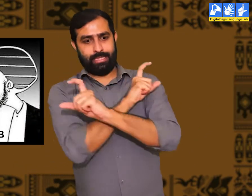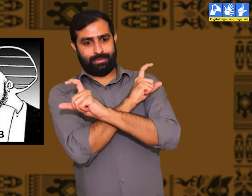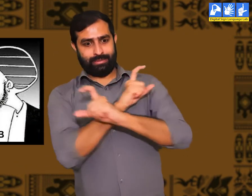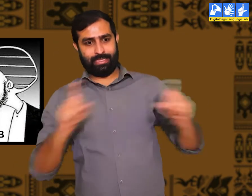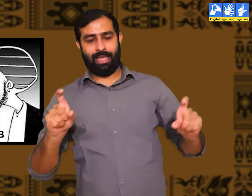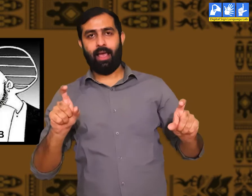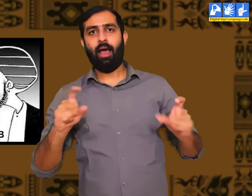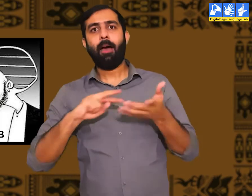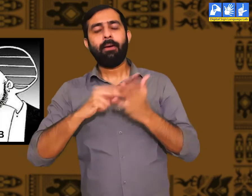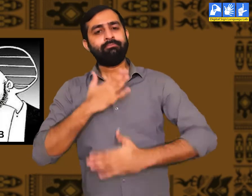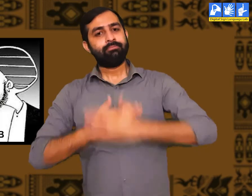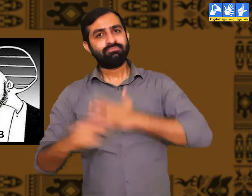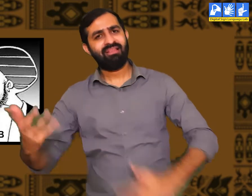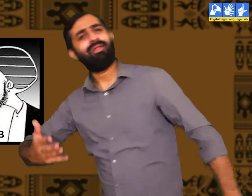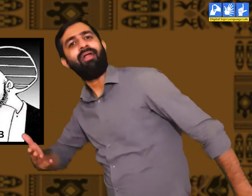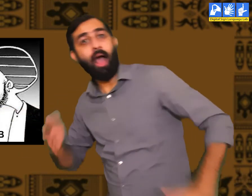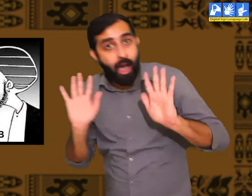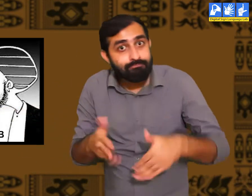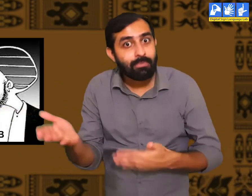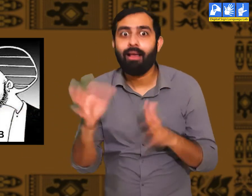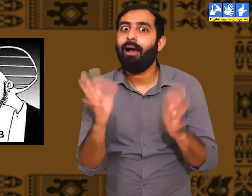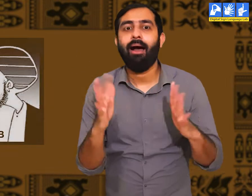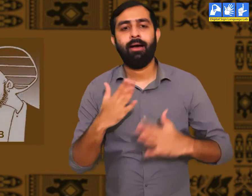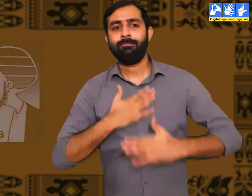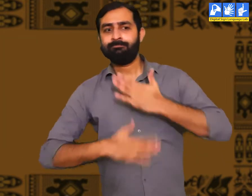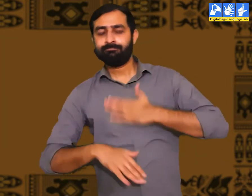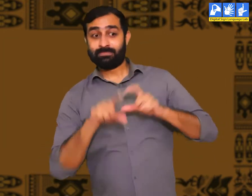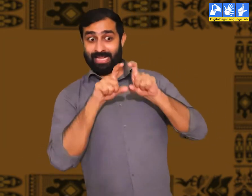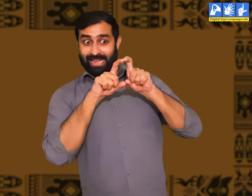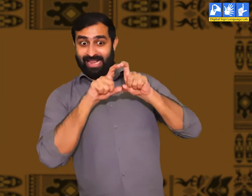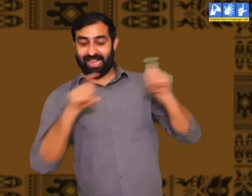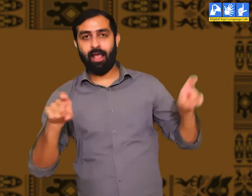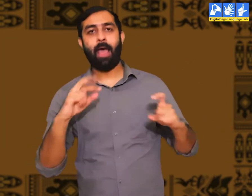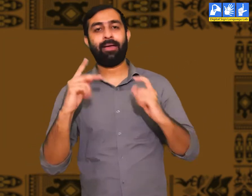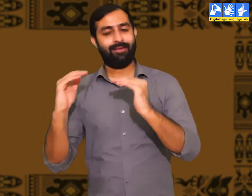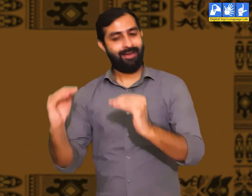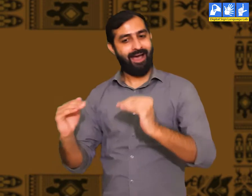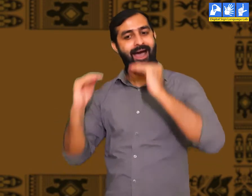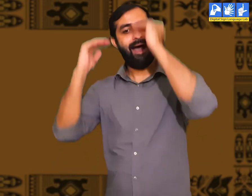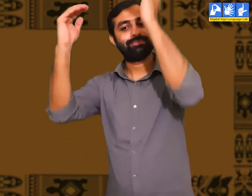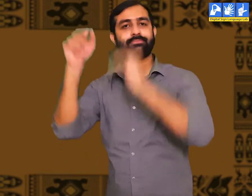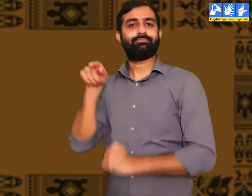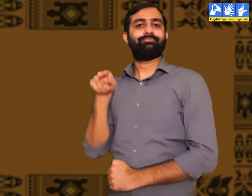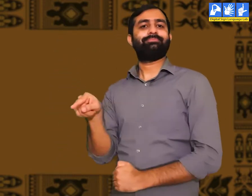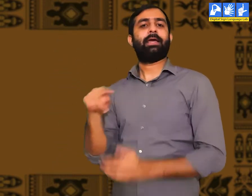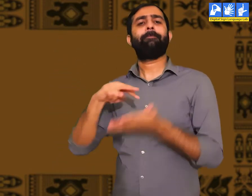ऐसे लोगों में विनम्रता होती हैं। और ऐसा स्वाभाव रखने वाले लोग ही संस्कृत कहलाते हैं।